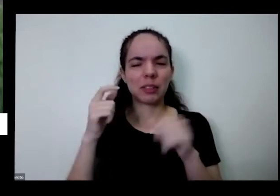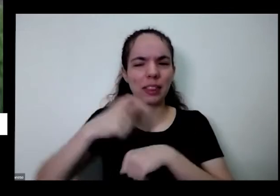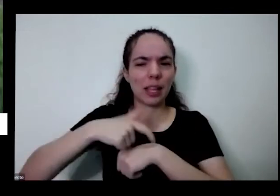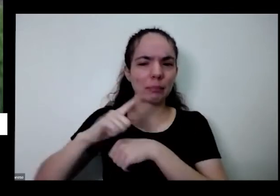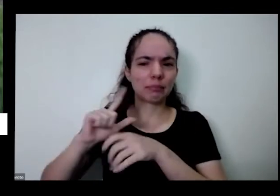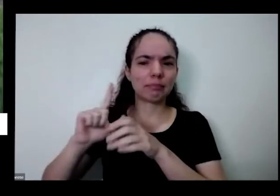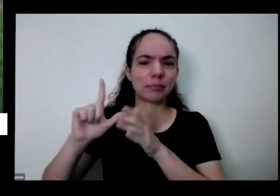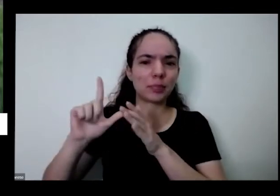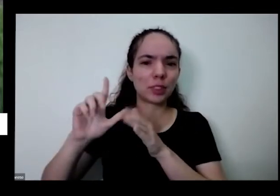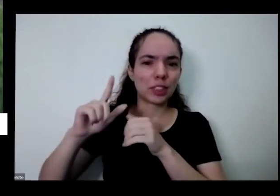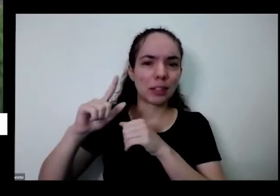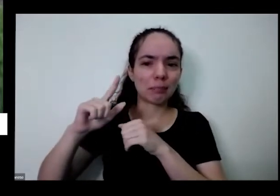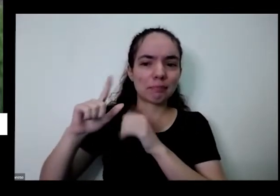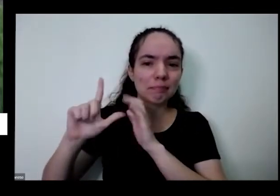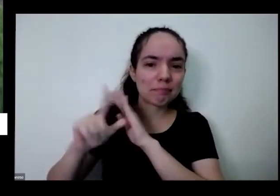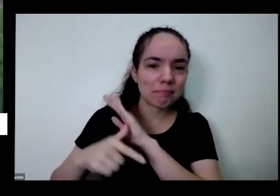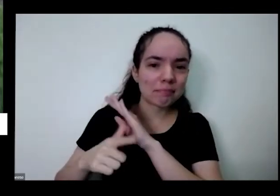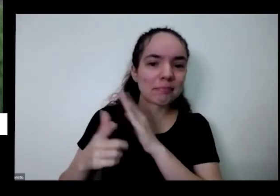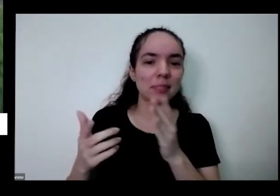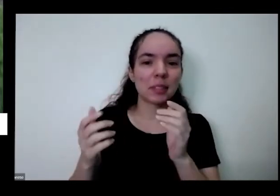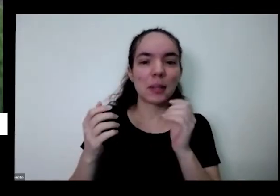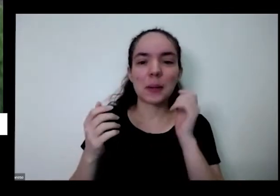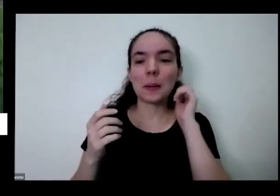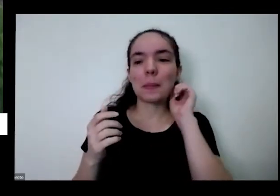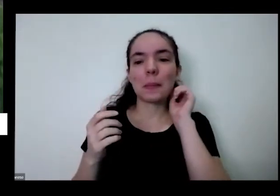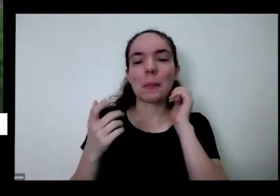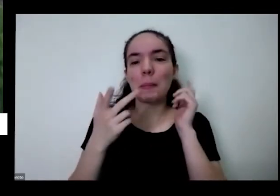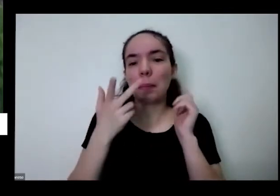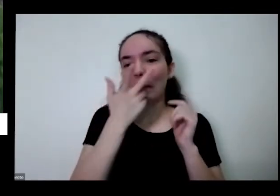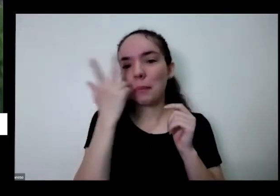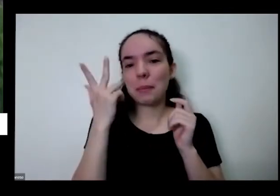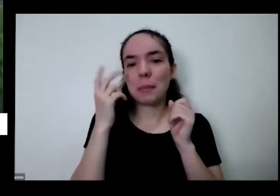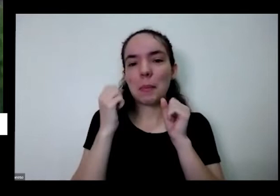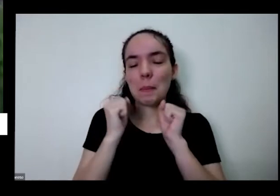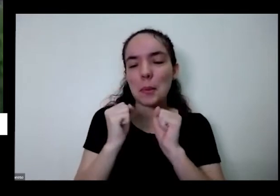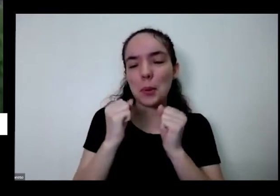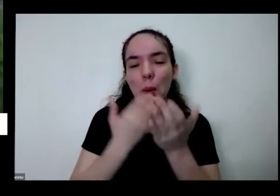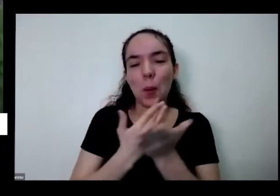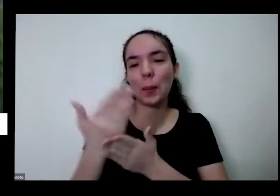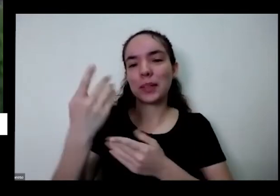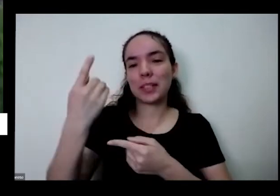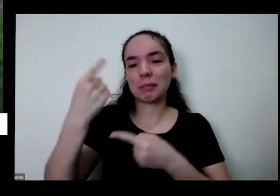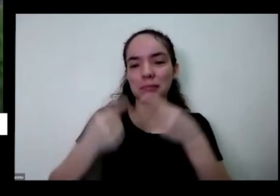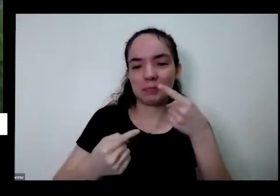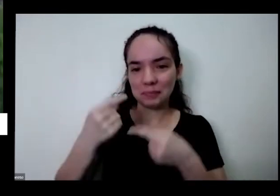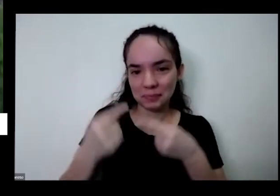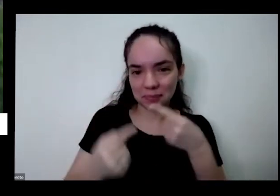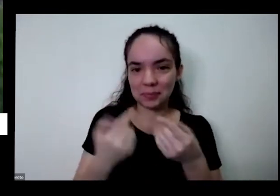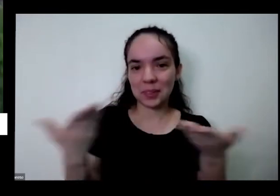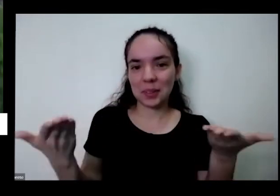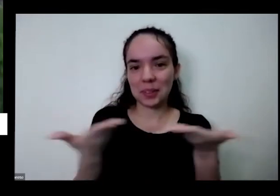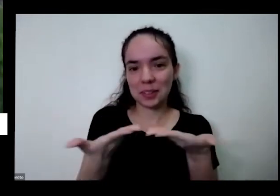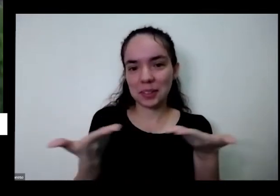eu estava dentro de casa a gente podia partir para um diálogo agora não sei se fala aí o que